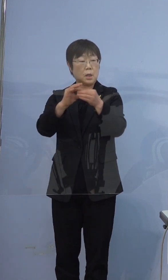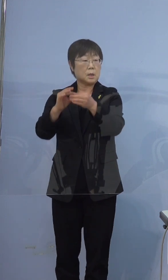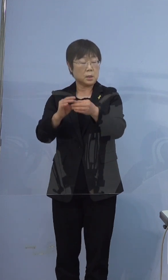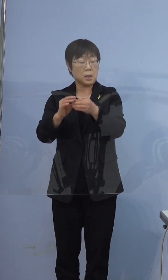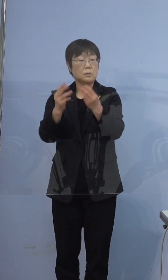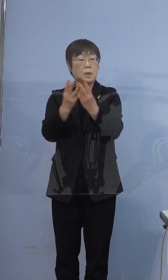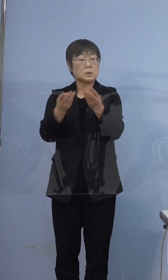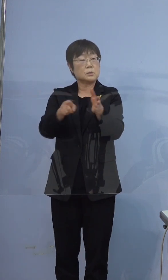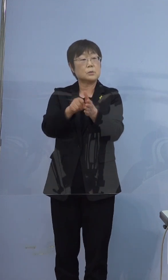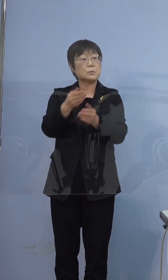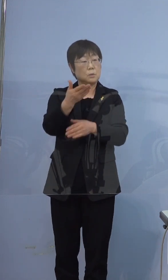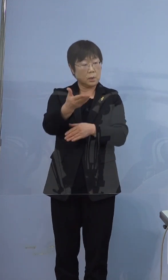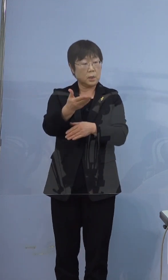そうです